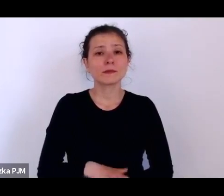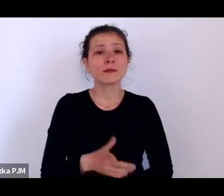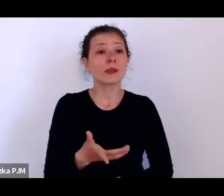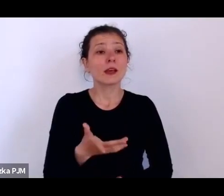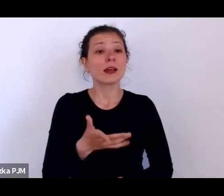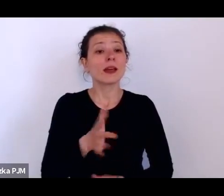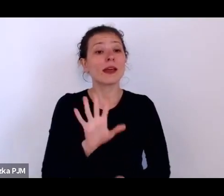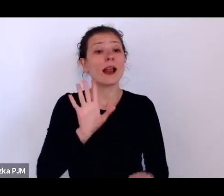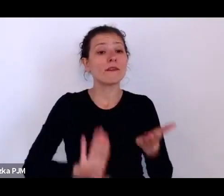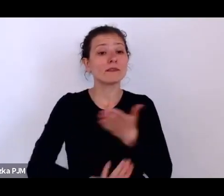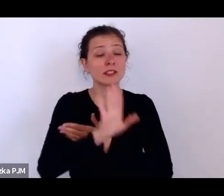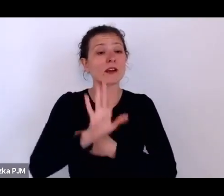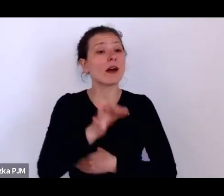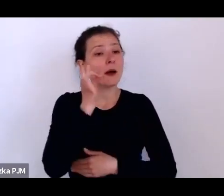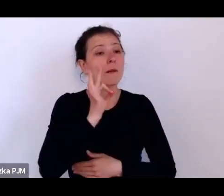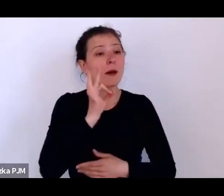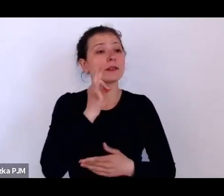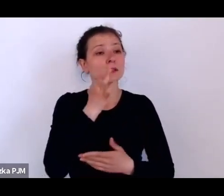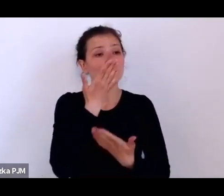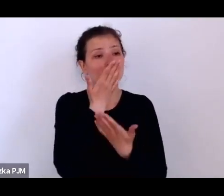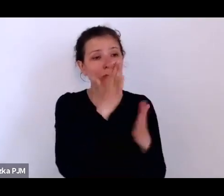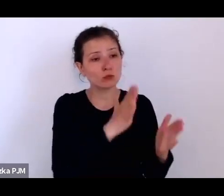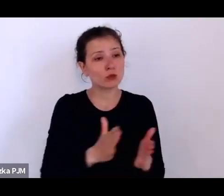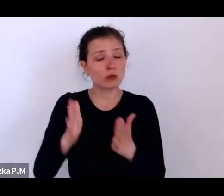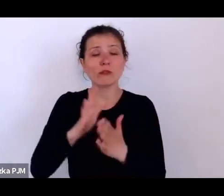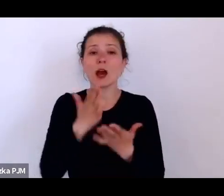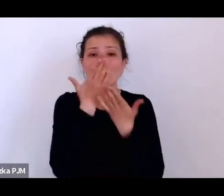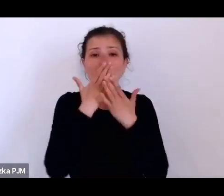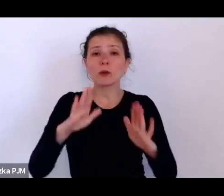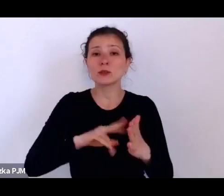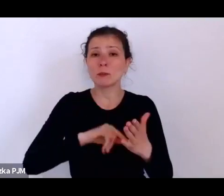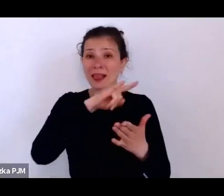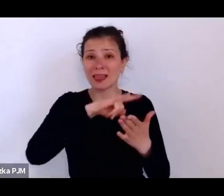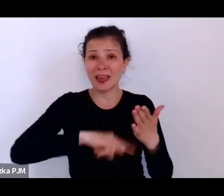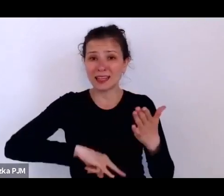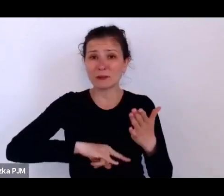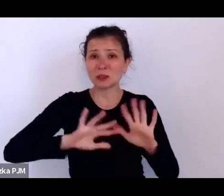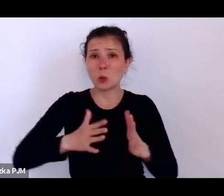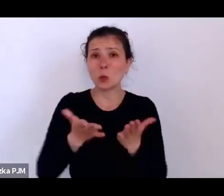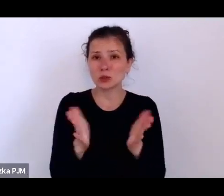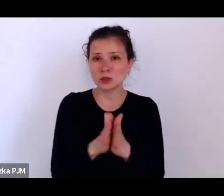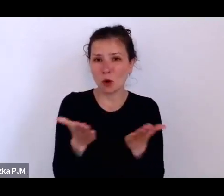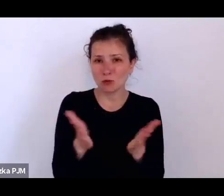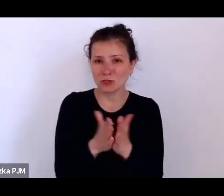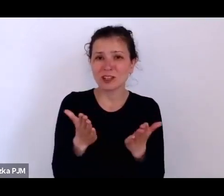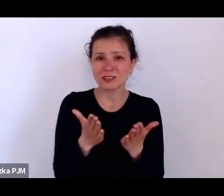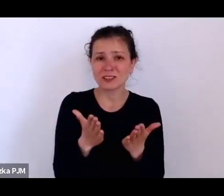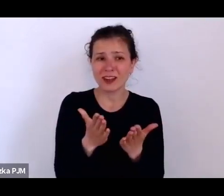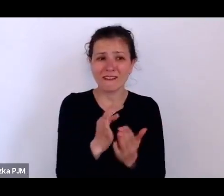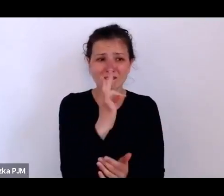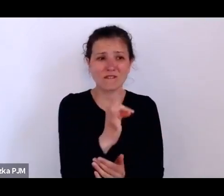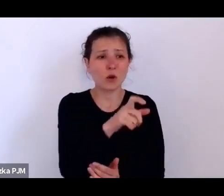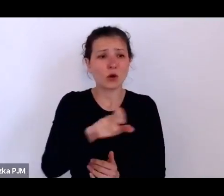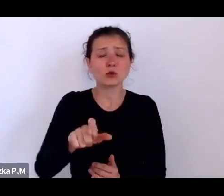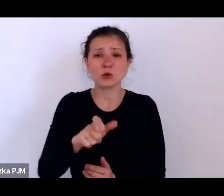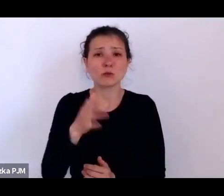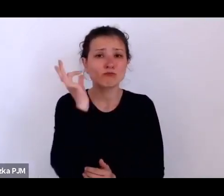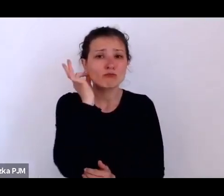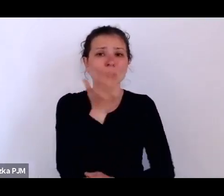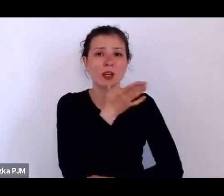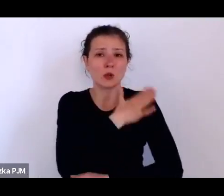pokazują legitymacje, taką właśnie książeczkę tych służących, żeby one się mogły tam wylegitymować